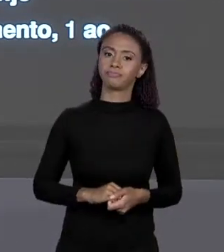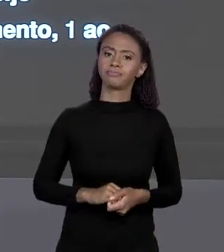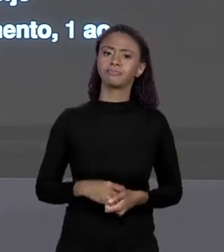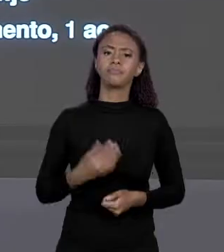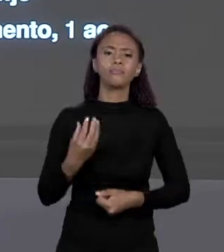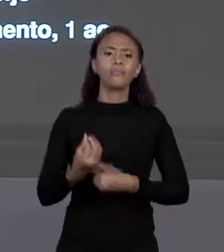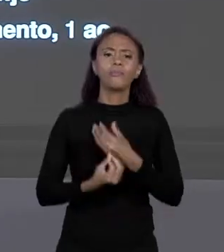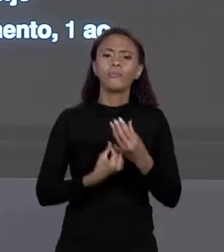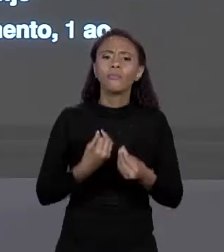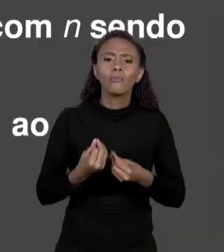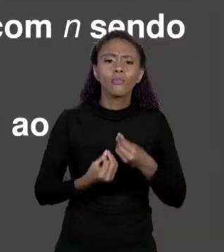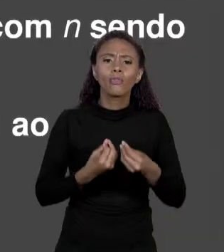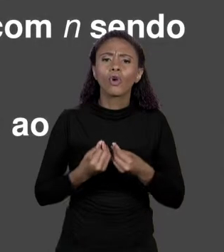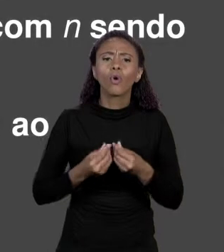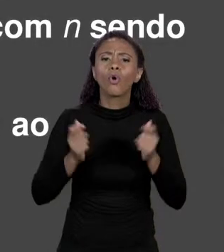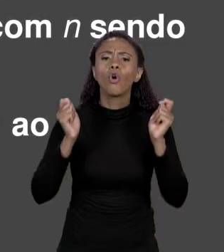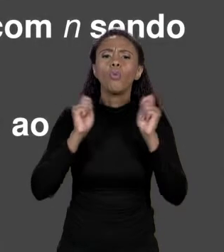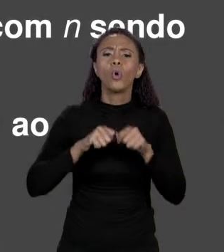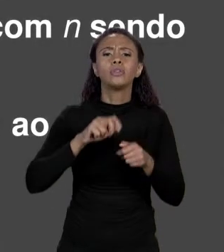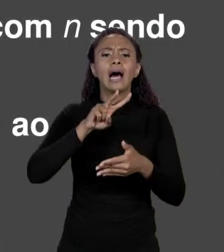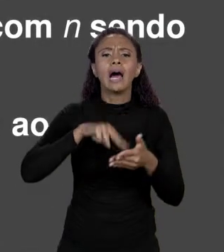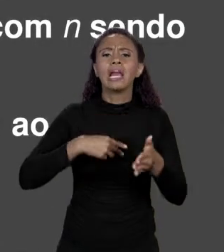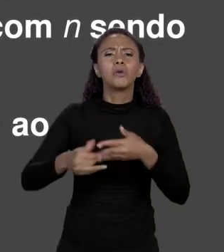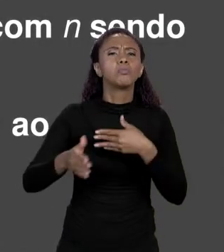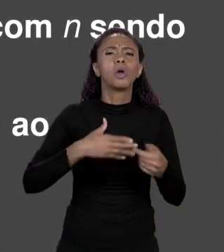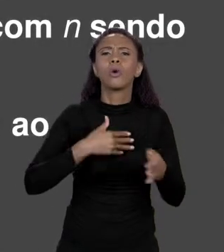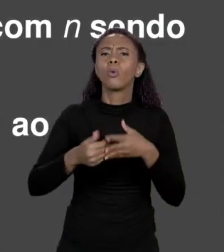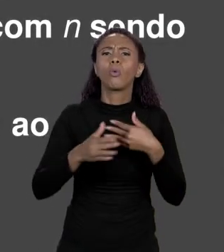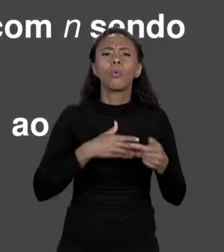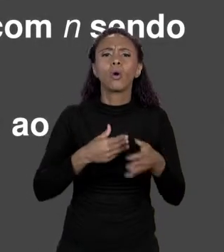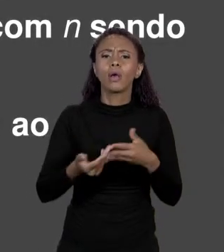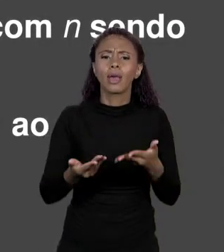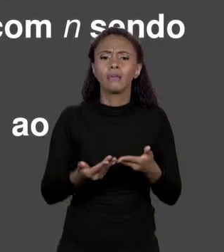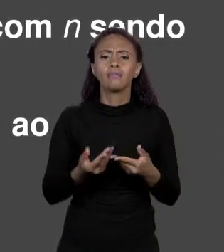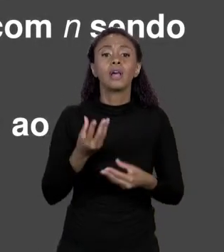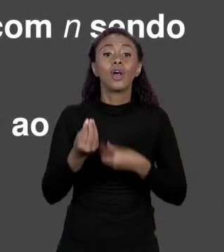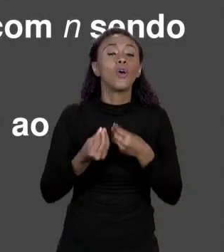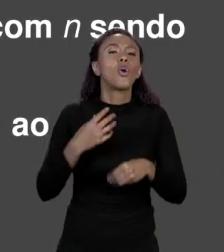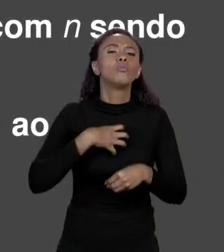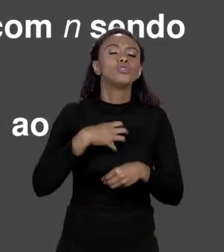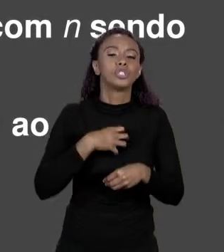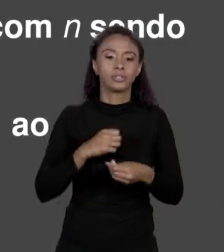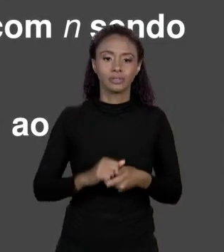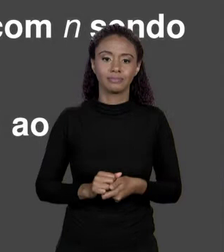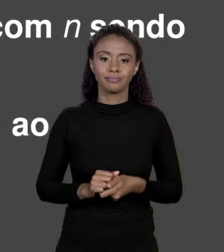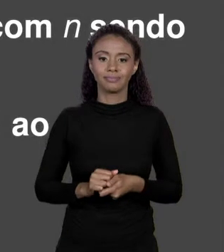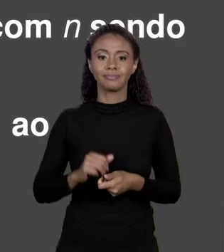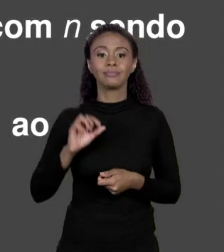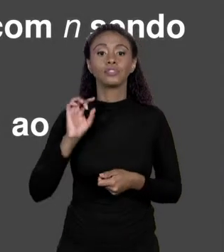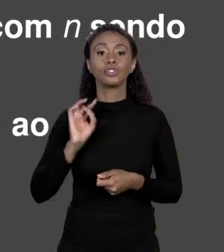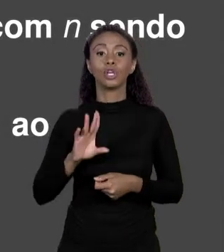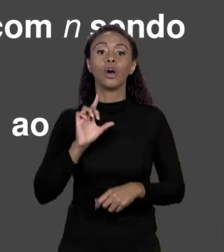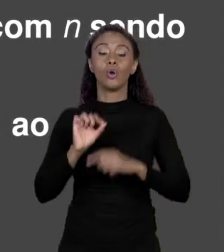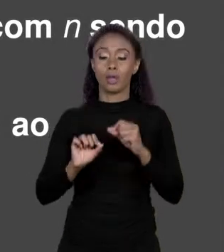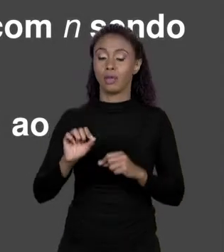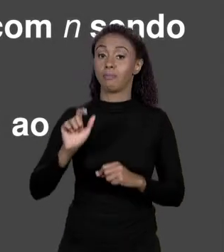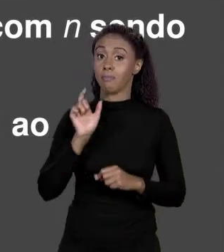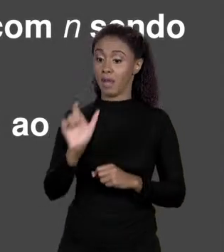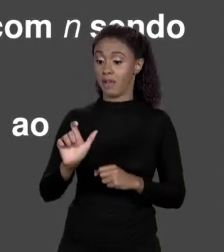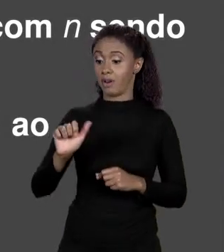EM JAVA? VOCÊ FAZ ARRANJOS, ABRE COLCHETES E O ÍNDICE. O ÍNDICE É UM NÚMERO QUE COMEÇA EM 0 E VAI ATÉ O NÚMERO DE